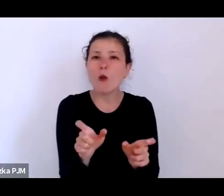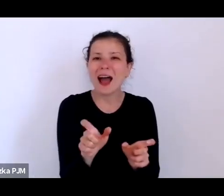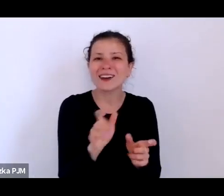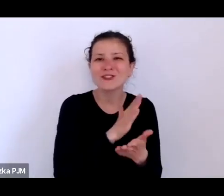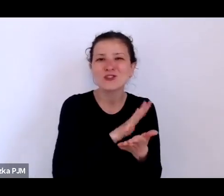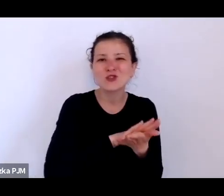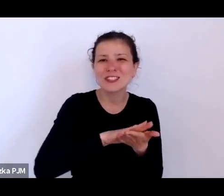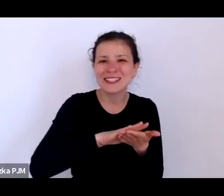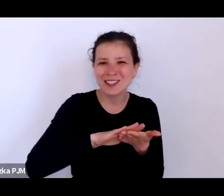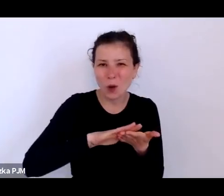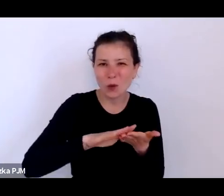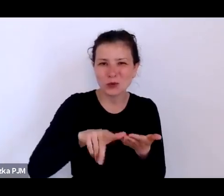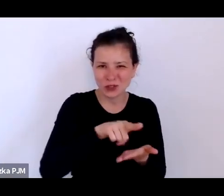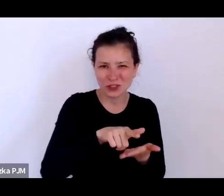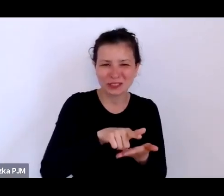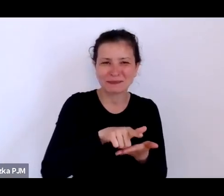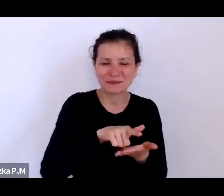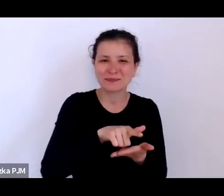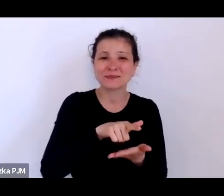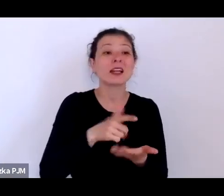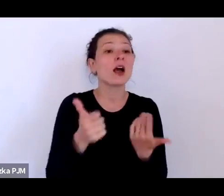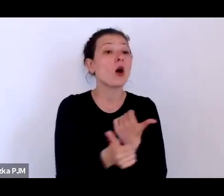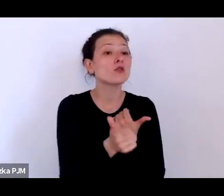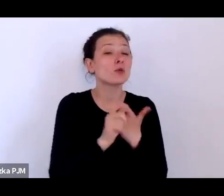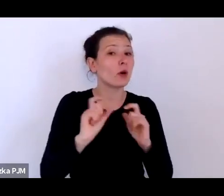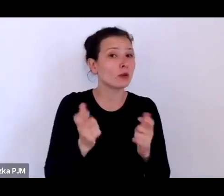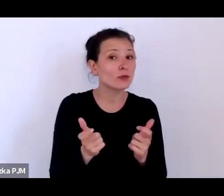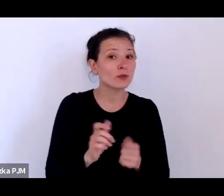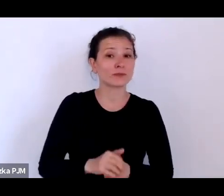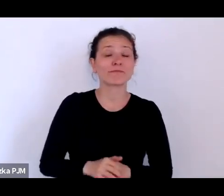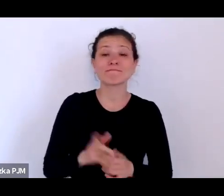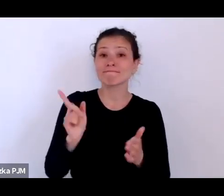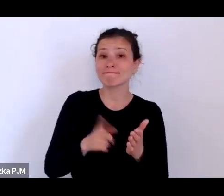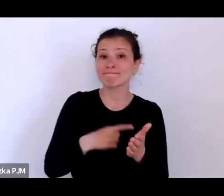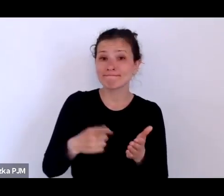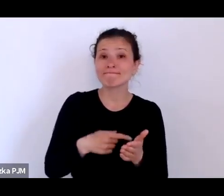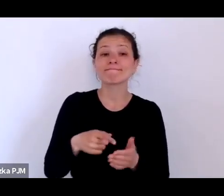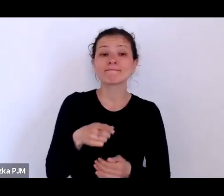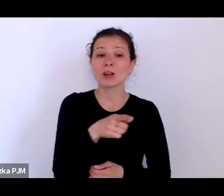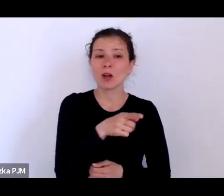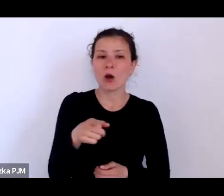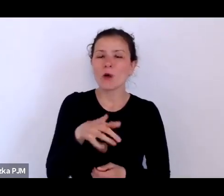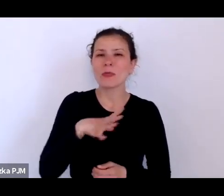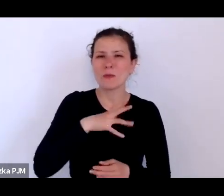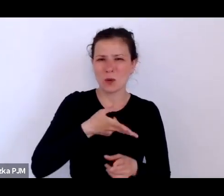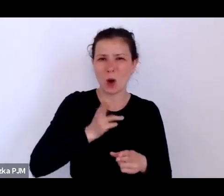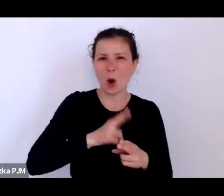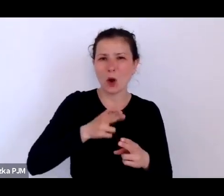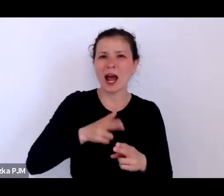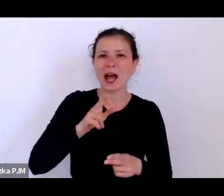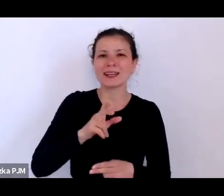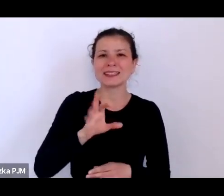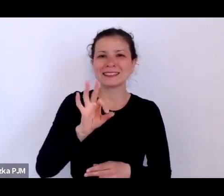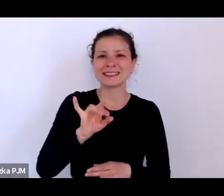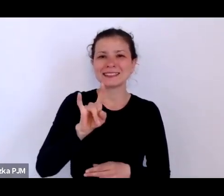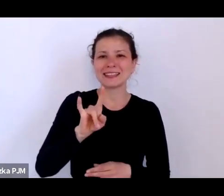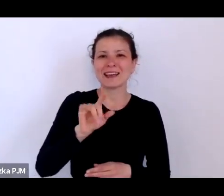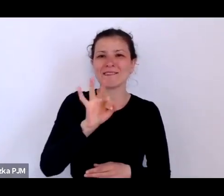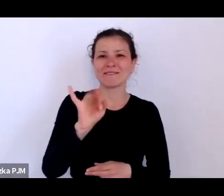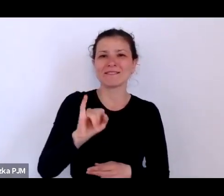chodziło o to, że one też często były chore na syfilis i kontrole lekarskiej